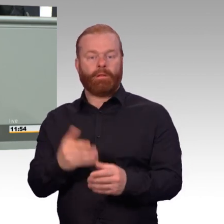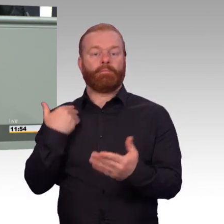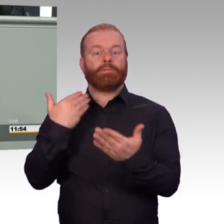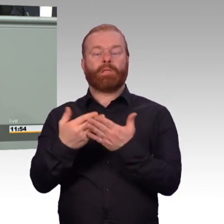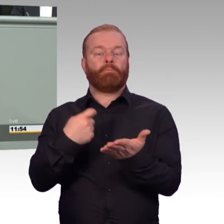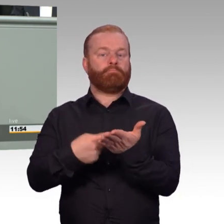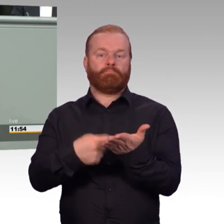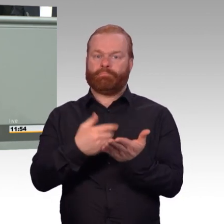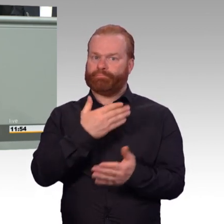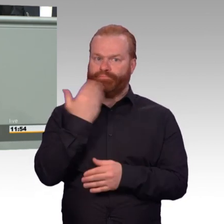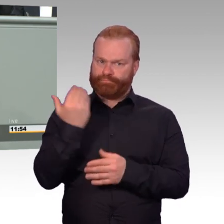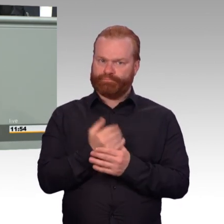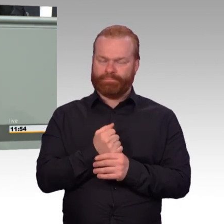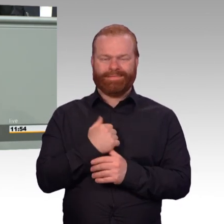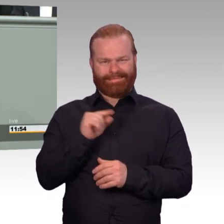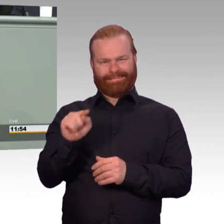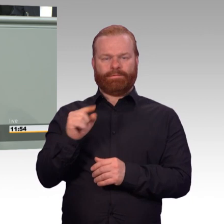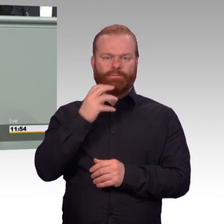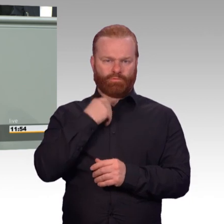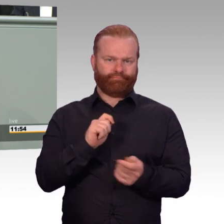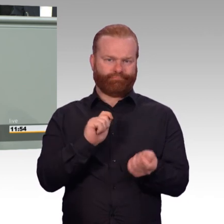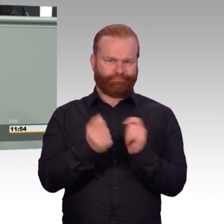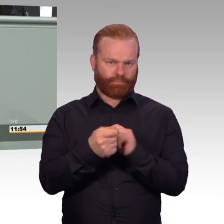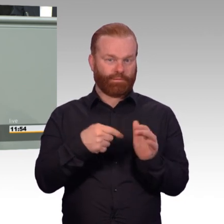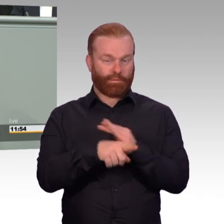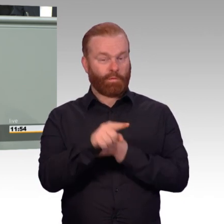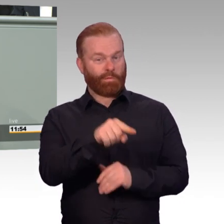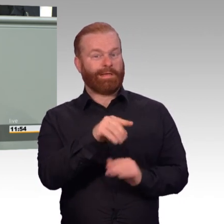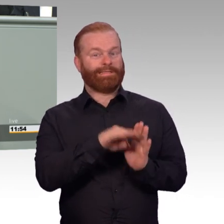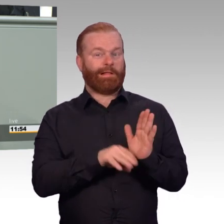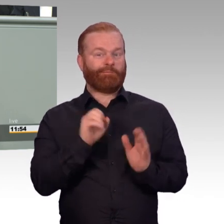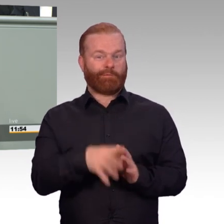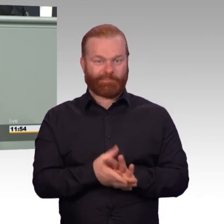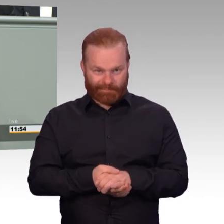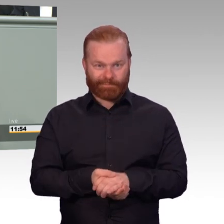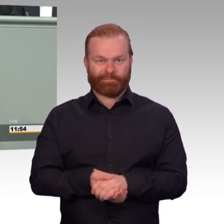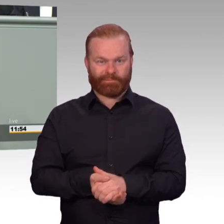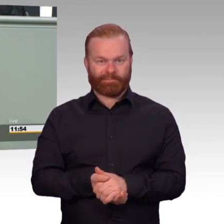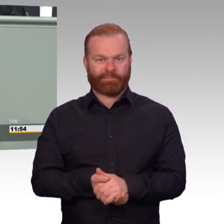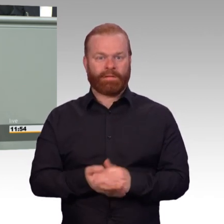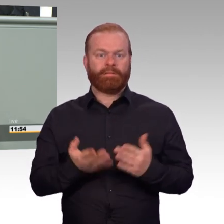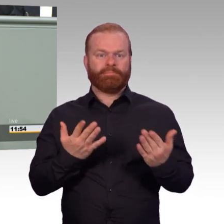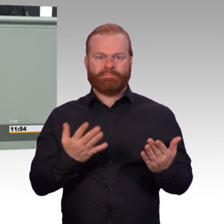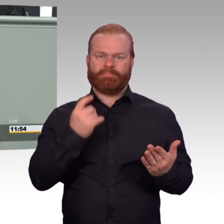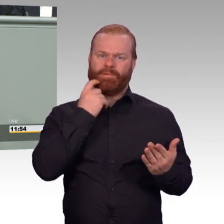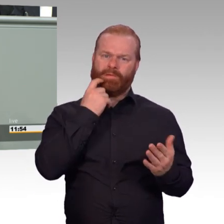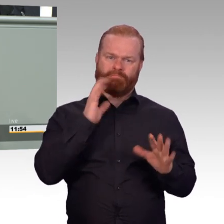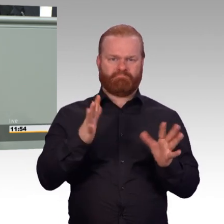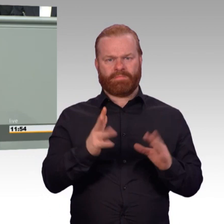Es sind zurzeit knapp 1300 Soldatinnen und Soldaten aus ganz unterschiedlichen Gründen in der Rehabilitation.